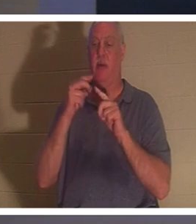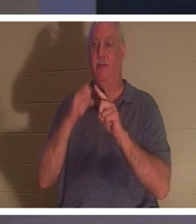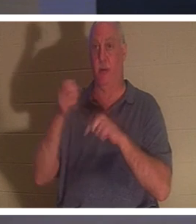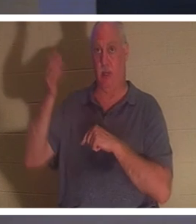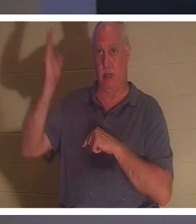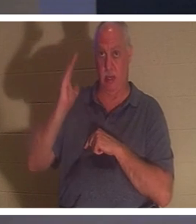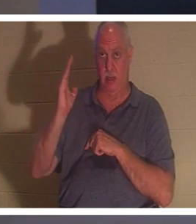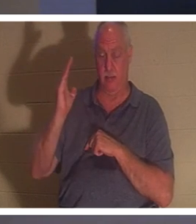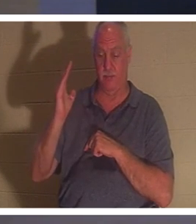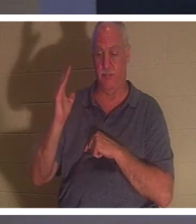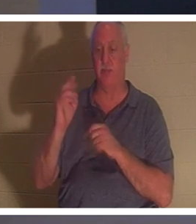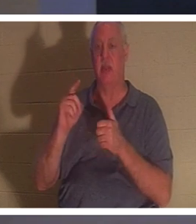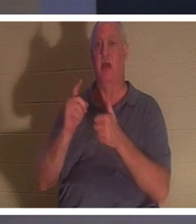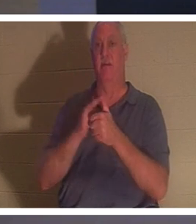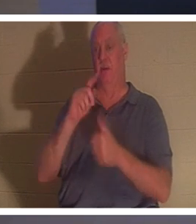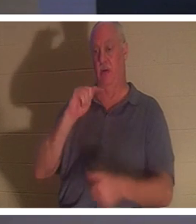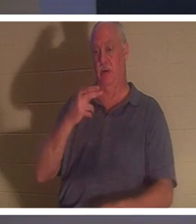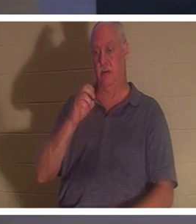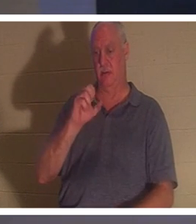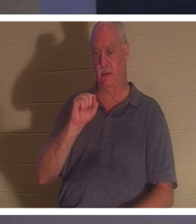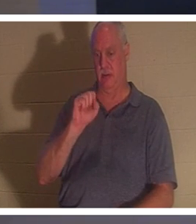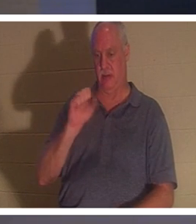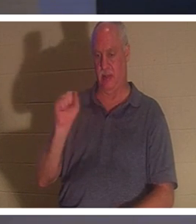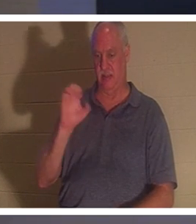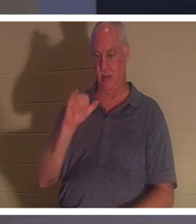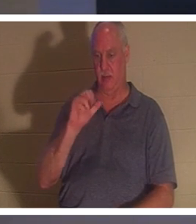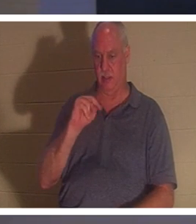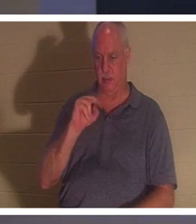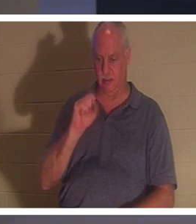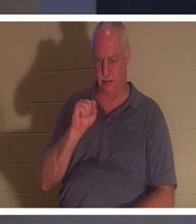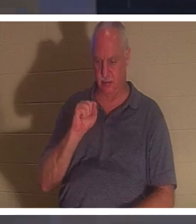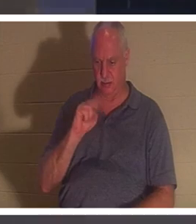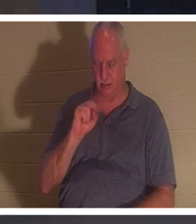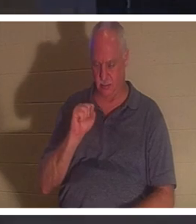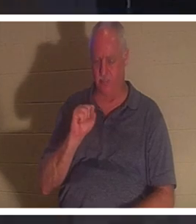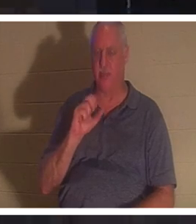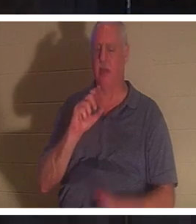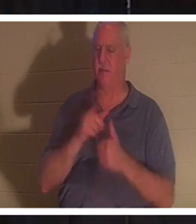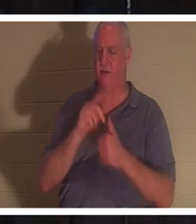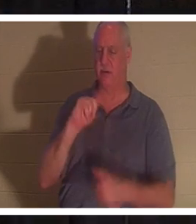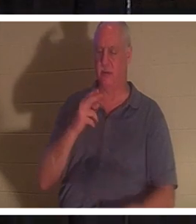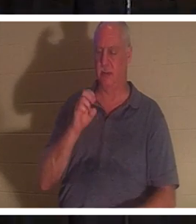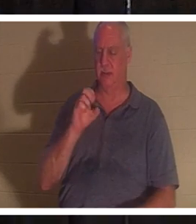1 Фессалоникийцам, и я уже немного упомянул. Если мы верим, что Иисус умер и